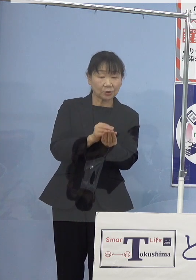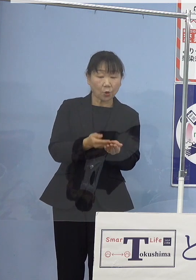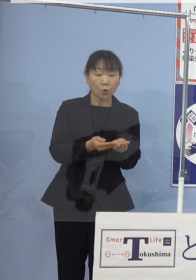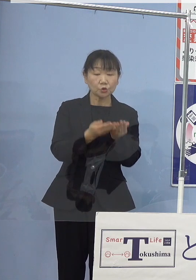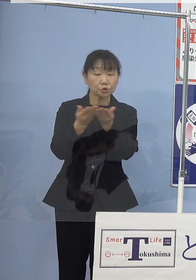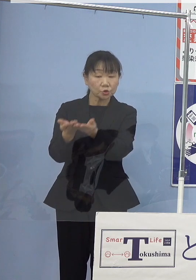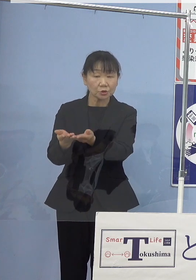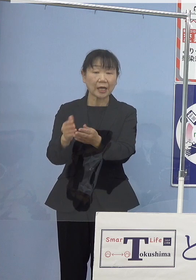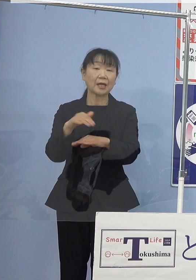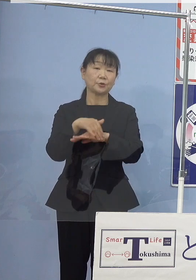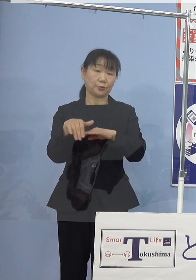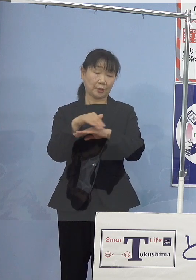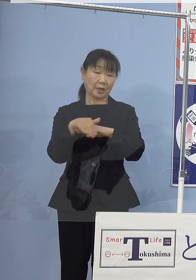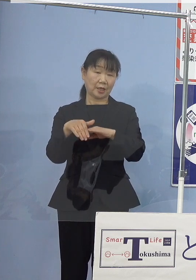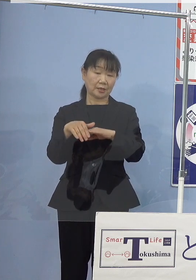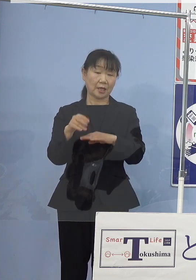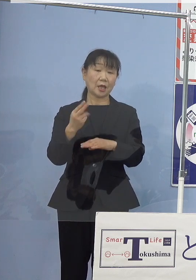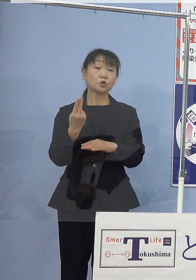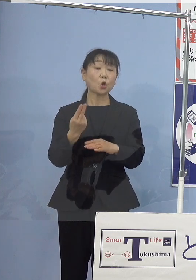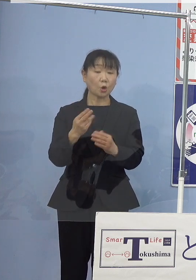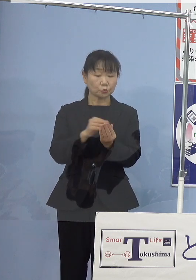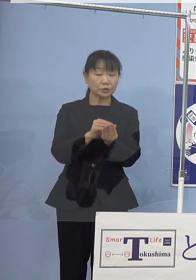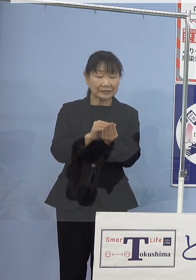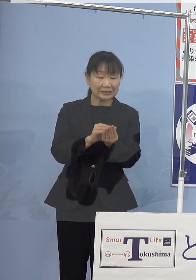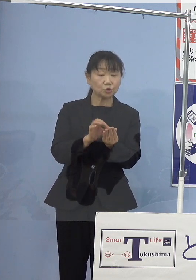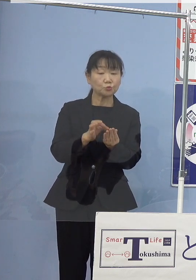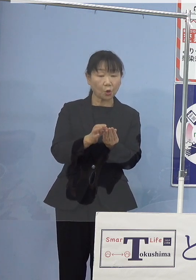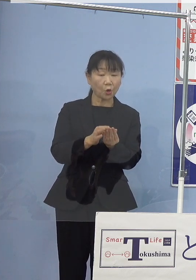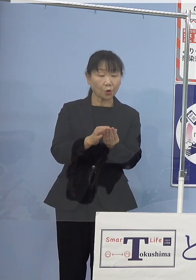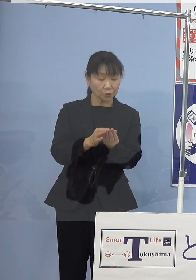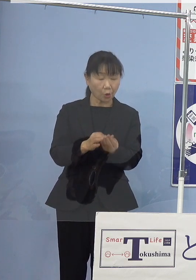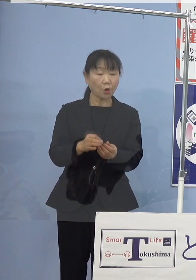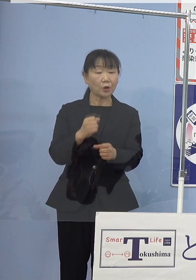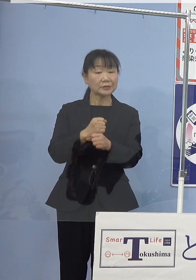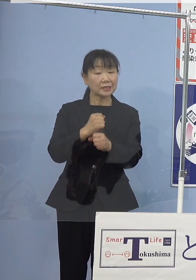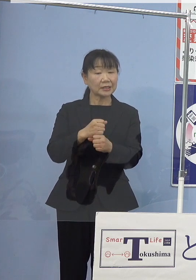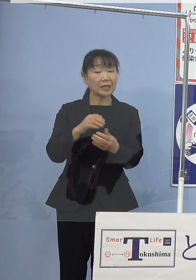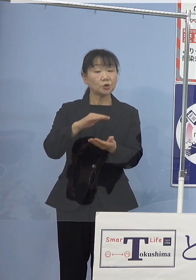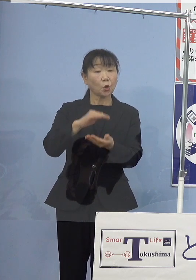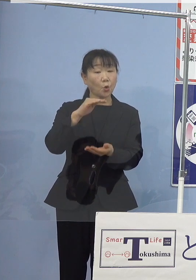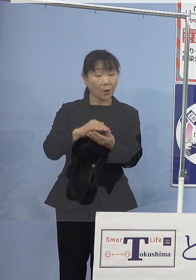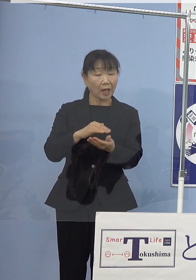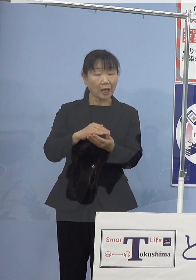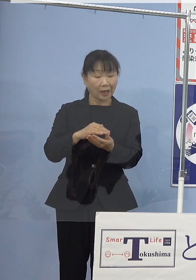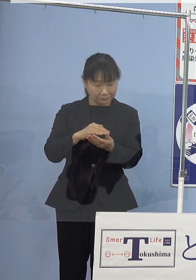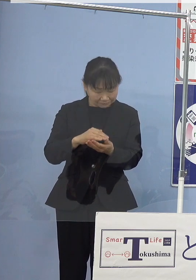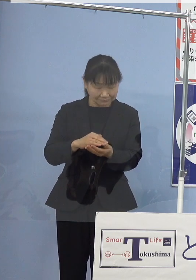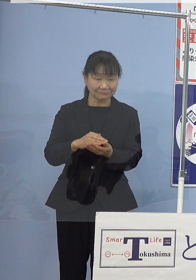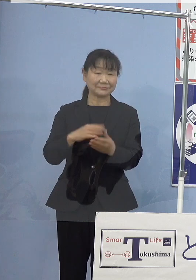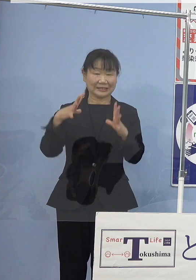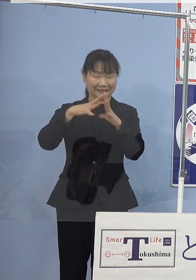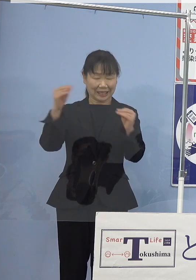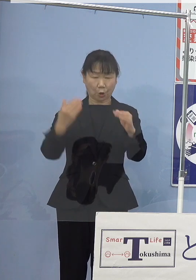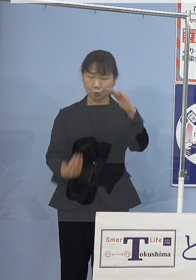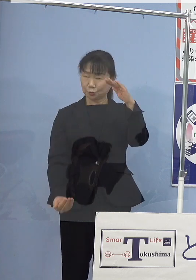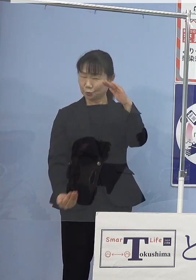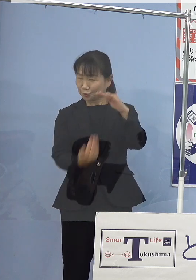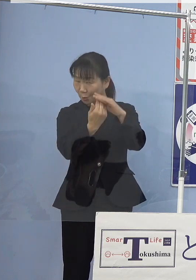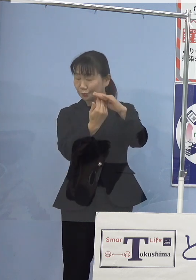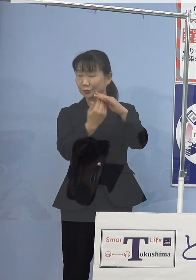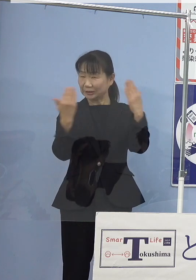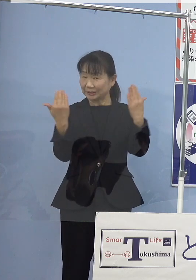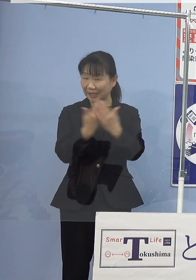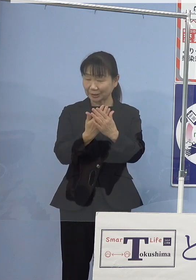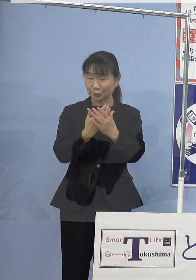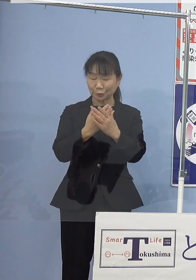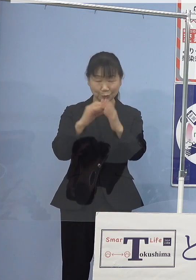トコブシ種苗の生産量放流量は 本県が一躍全国トップに躍り出る見込みとなっております